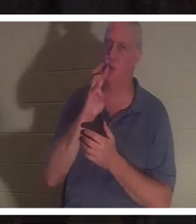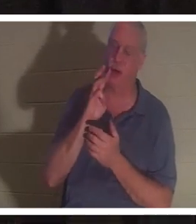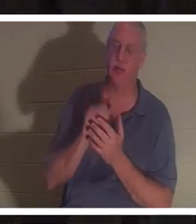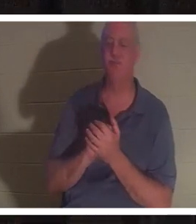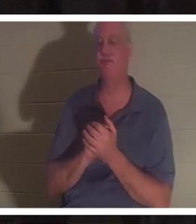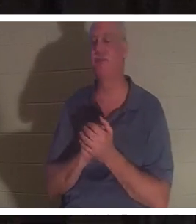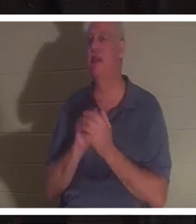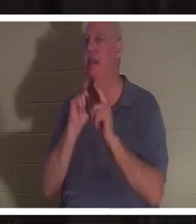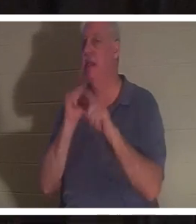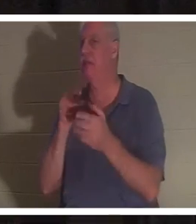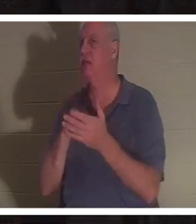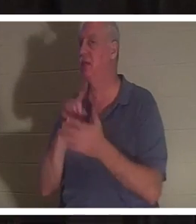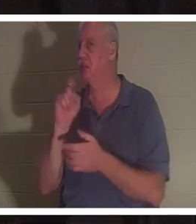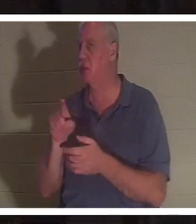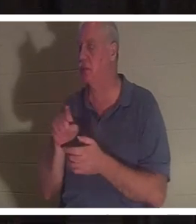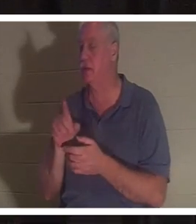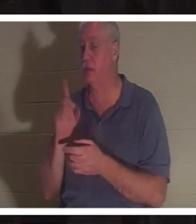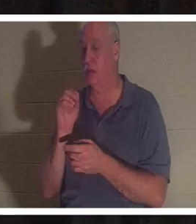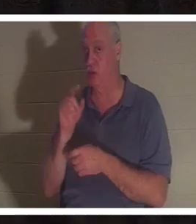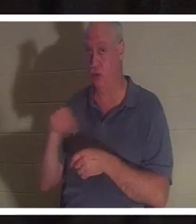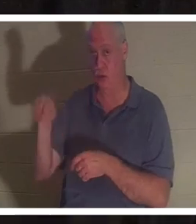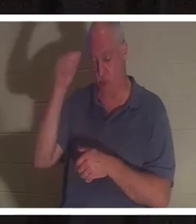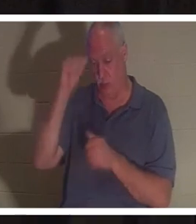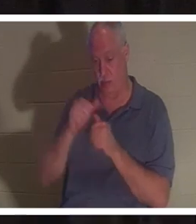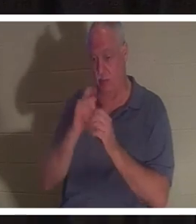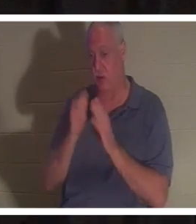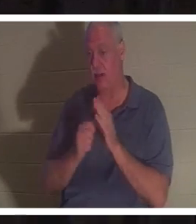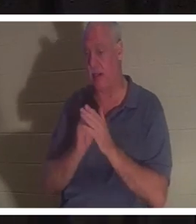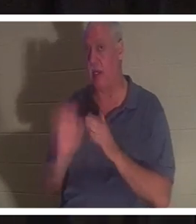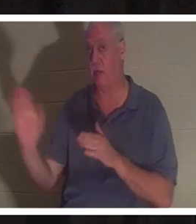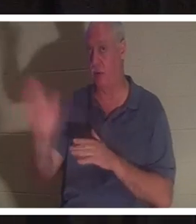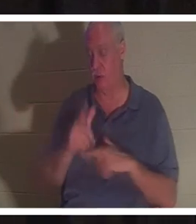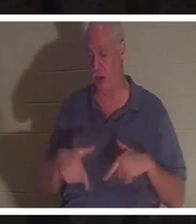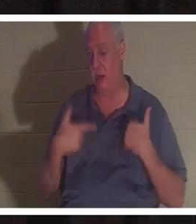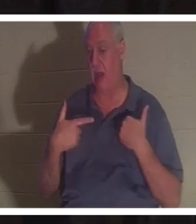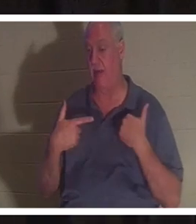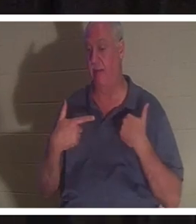この質問にはテーブルで 答えてください 。あなたはこれまでの人生で